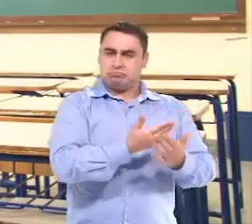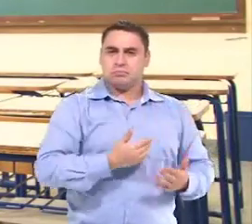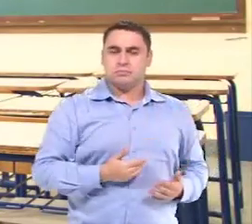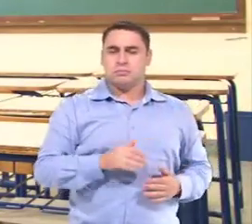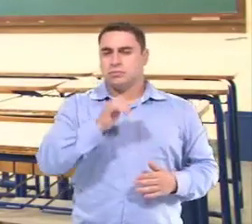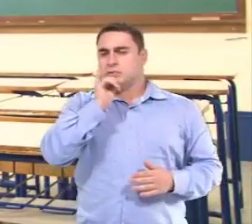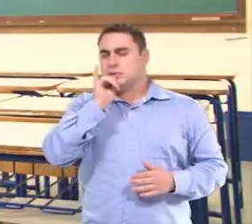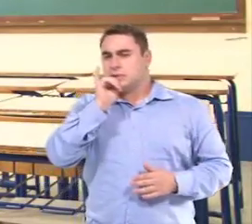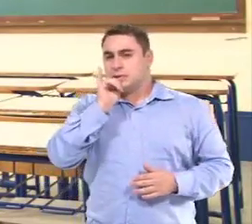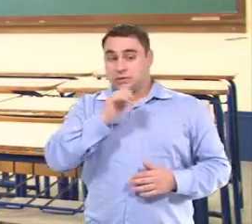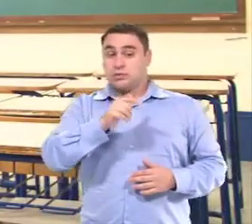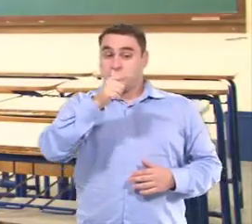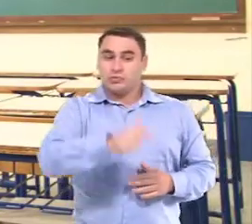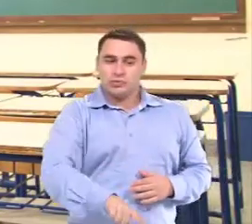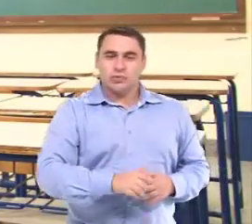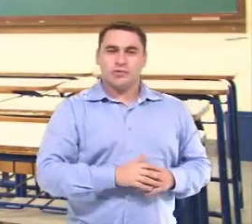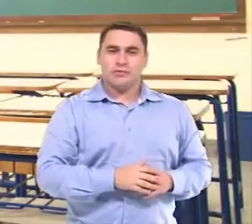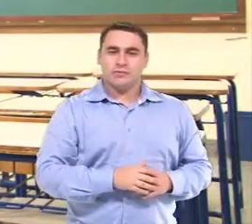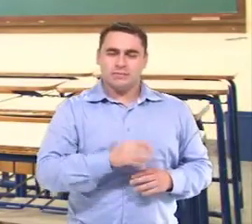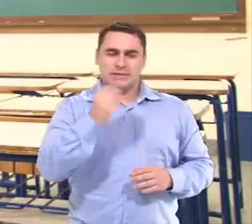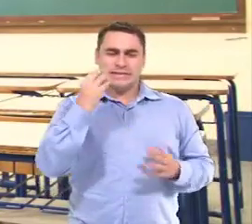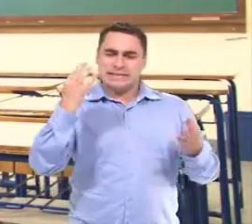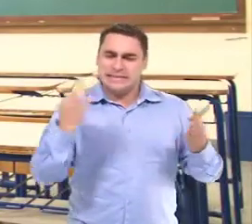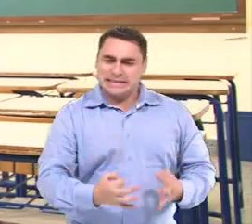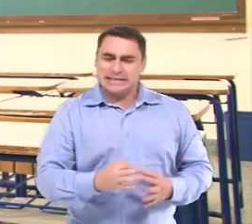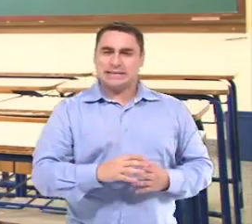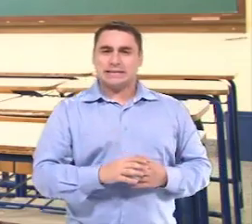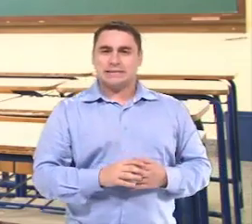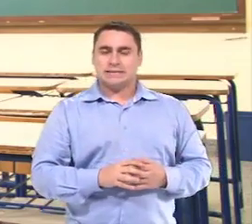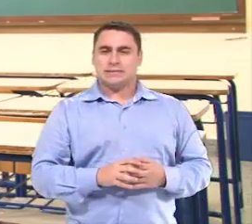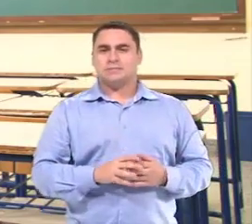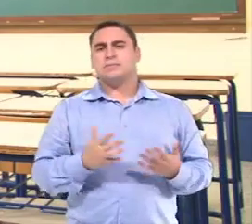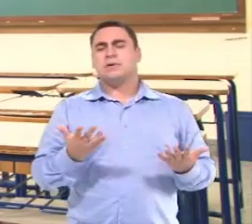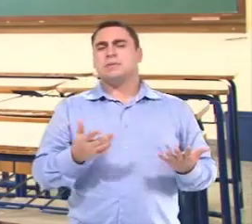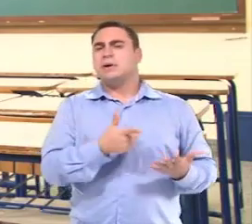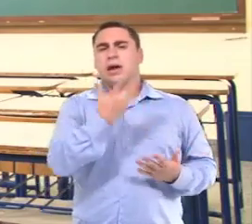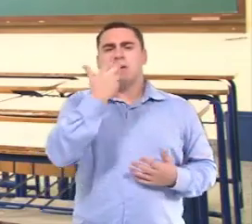Em algumas vezes a gente falava assim... "Vamos repetir para ter certeza?"